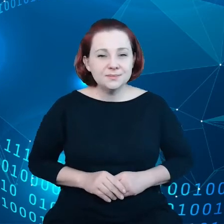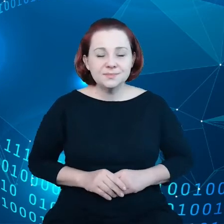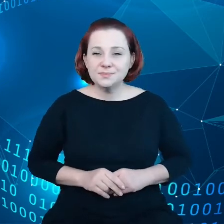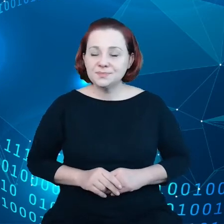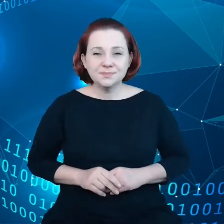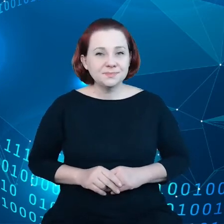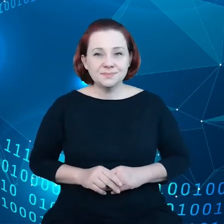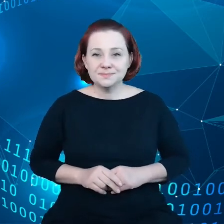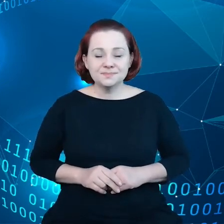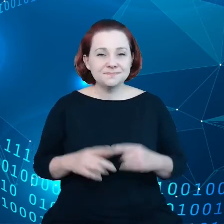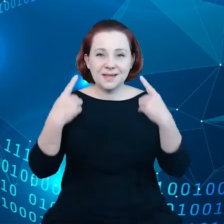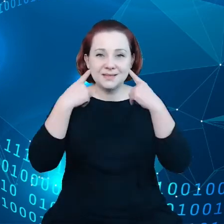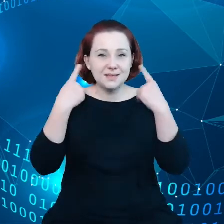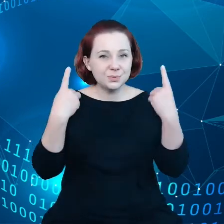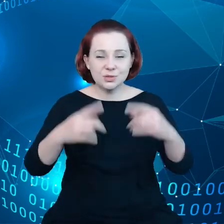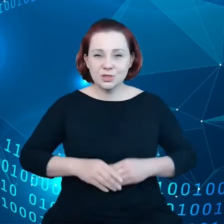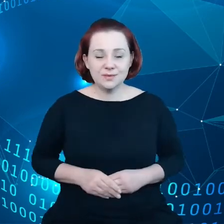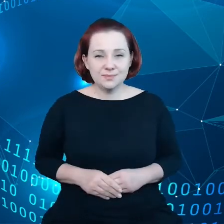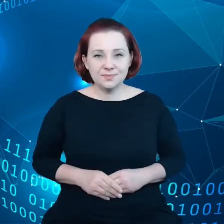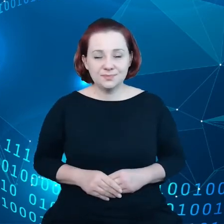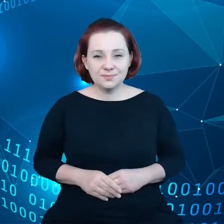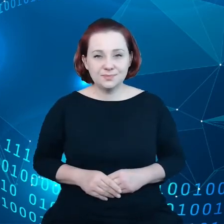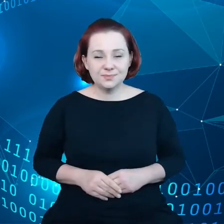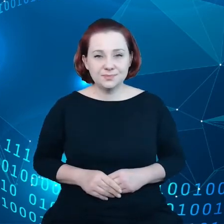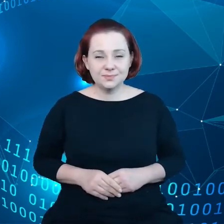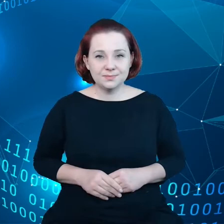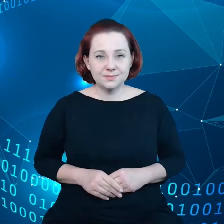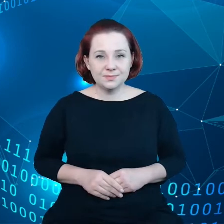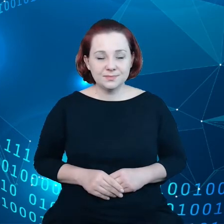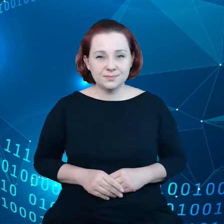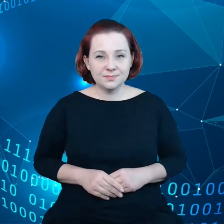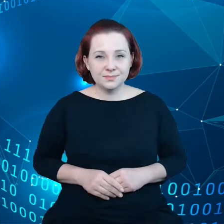przyspieszyli inicjatywy, które już zostały zaplanowane, tym sposobem